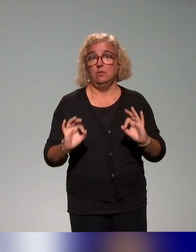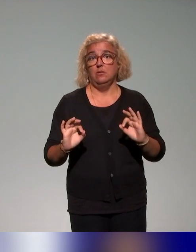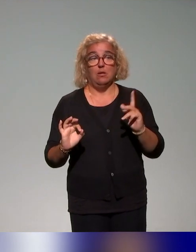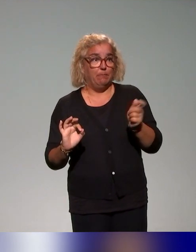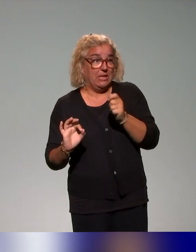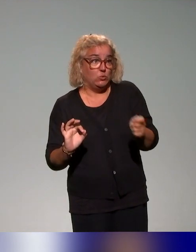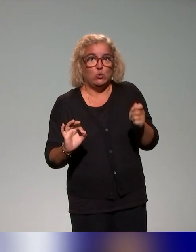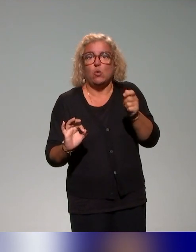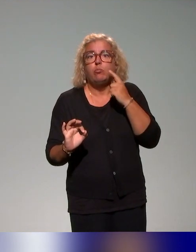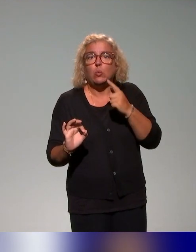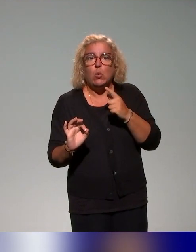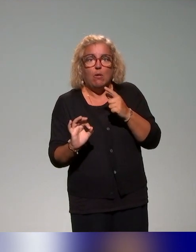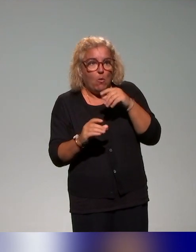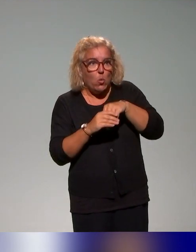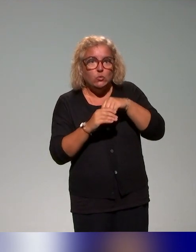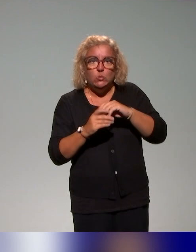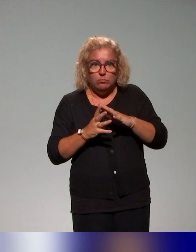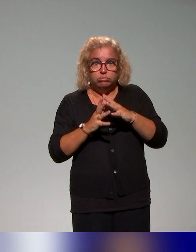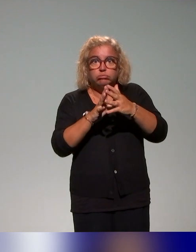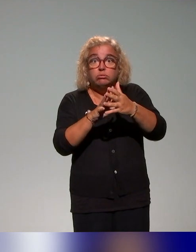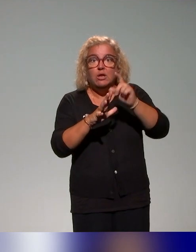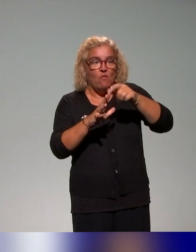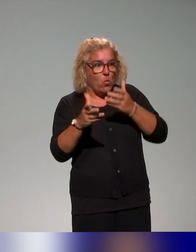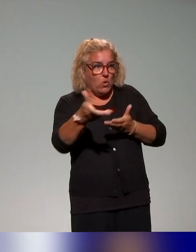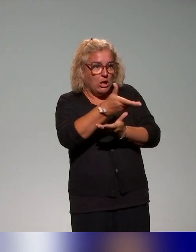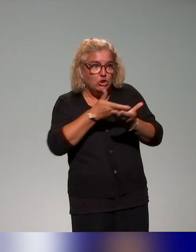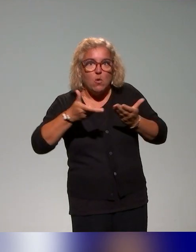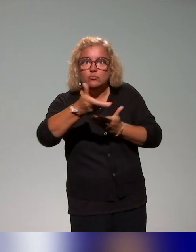c'est-à-dire dans les deux sens, pouvoir échanger avec les acteurs, pouvoir s'appuyer sur l'existant.